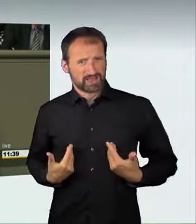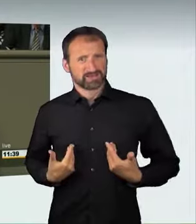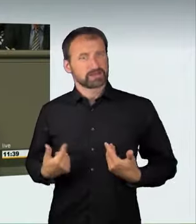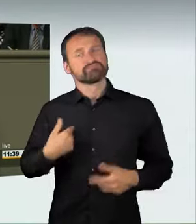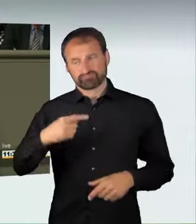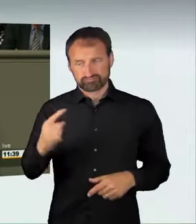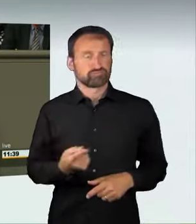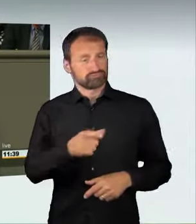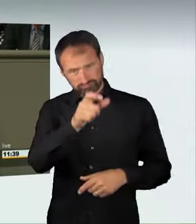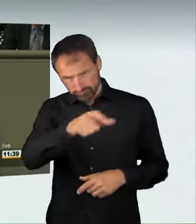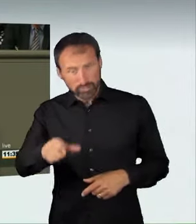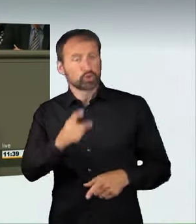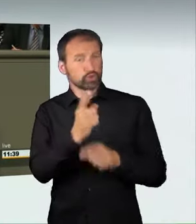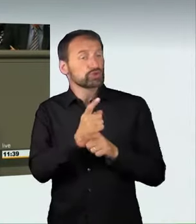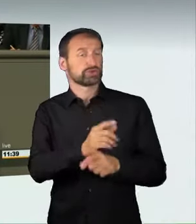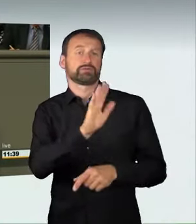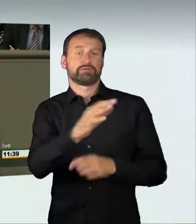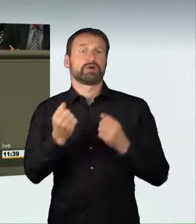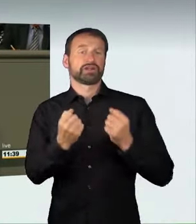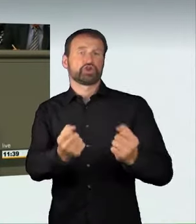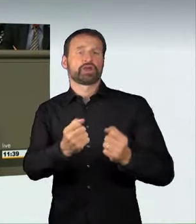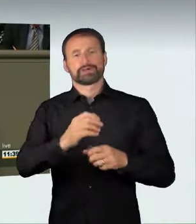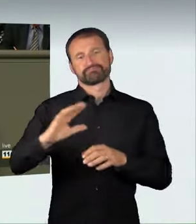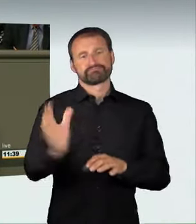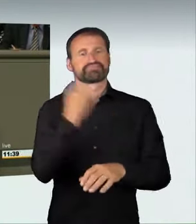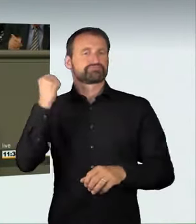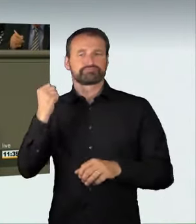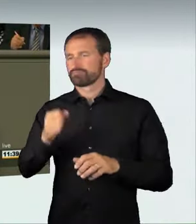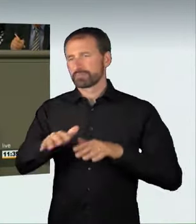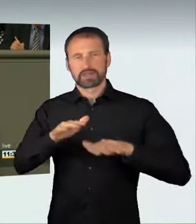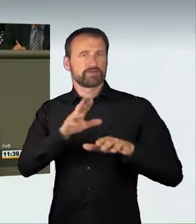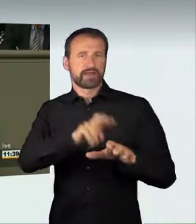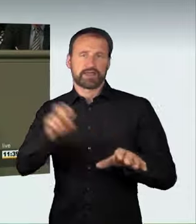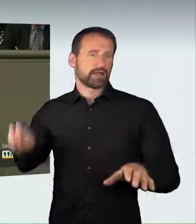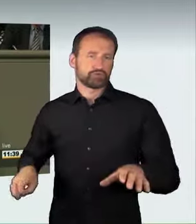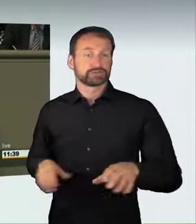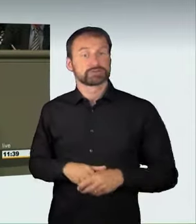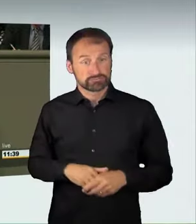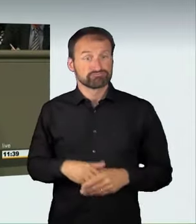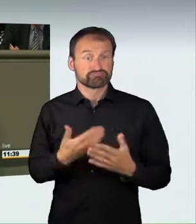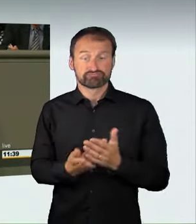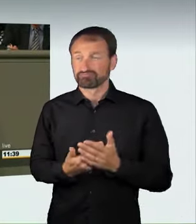all das hat auf unseren Straßen, in unseren Städten nichts zu suchen.